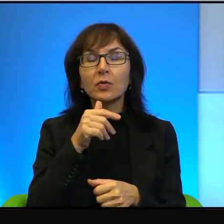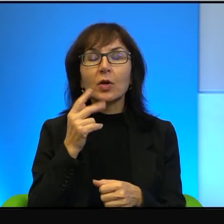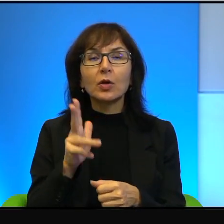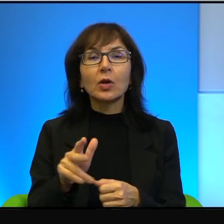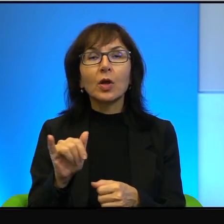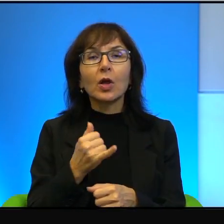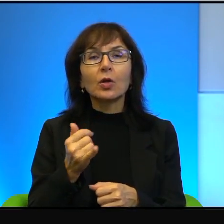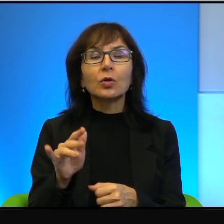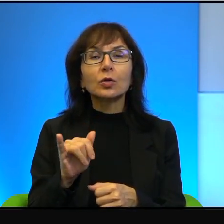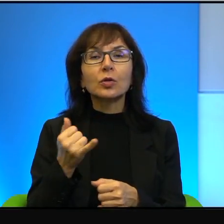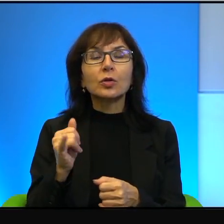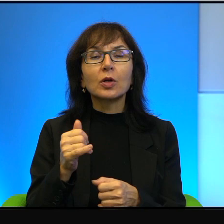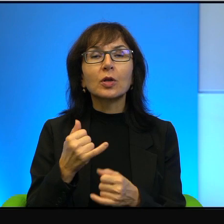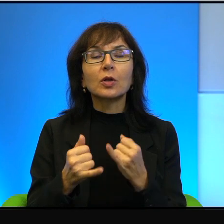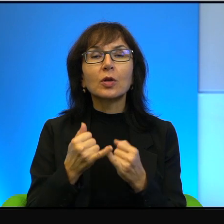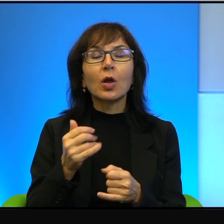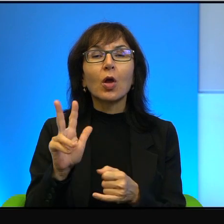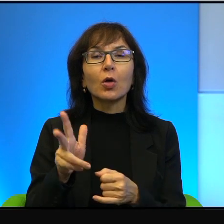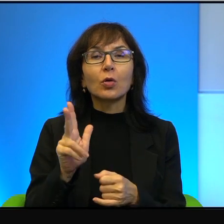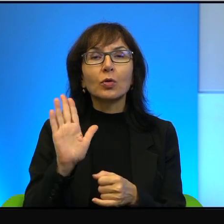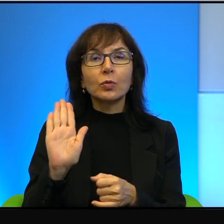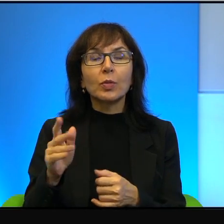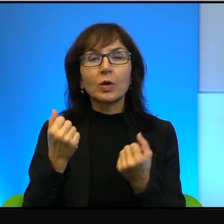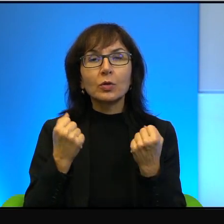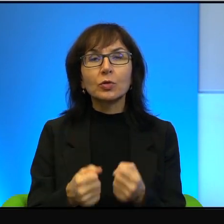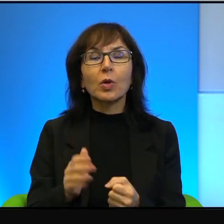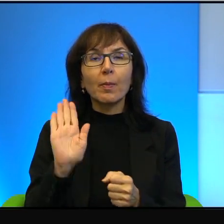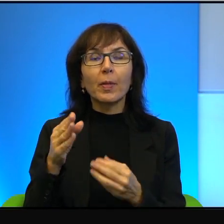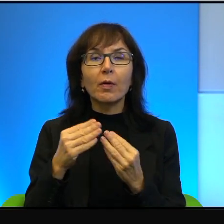to ma też większą odpowiedzialność. Niestety tak to,